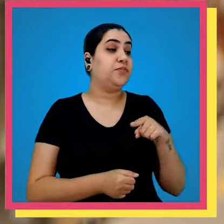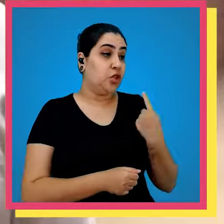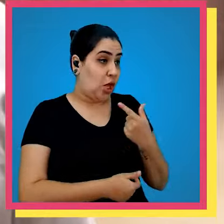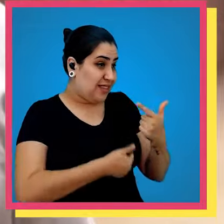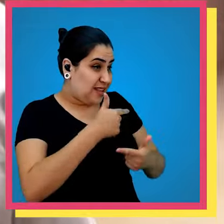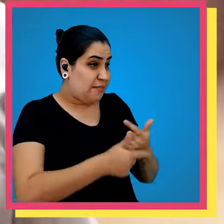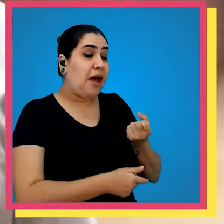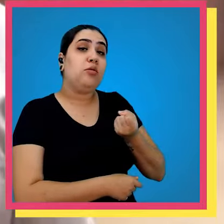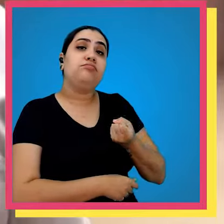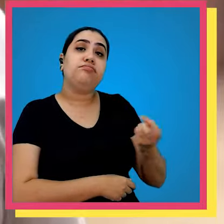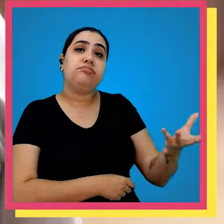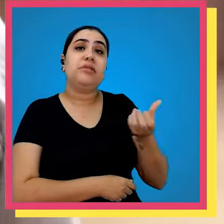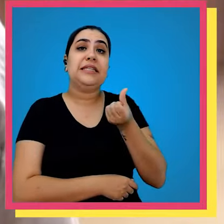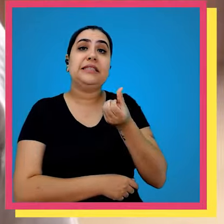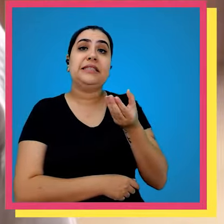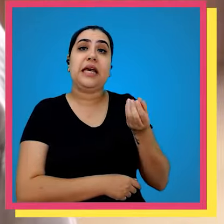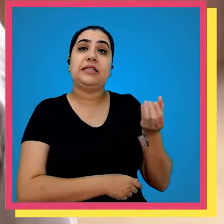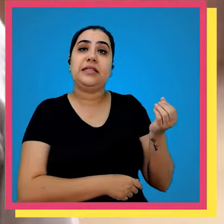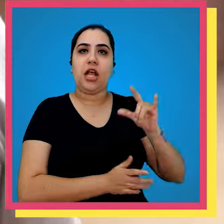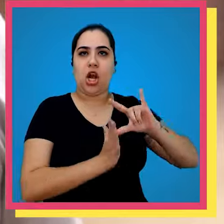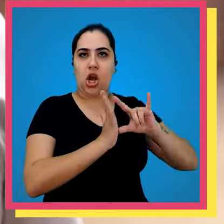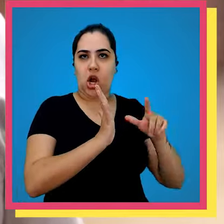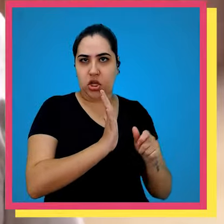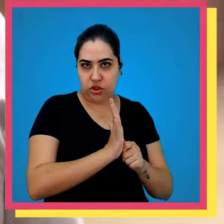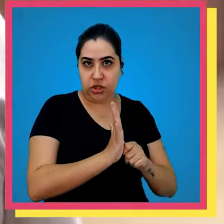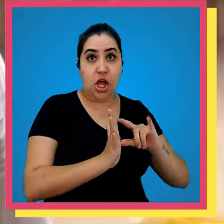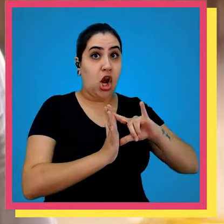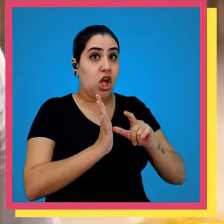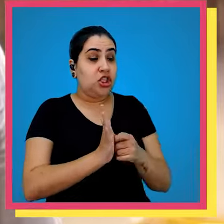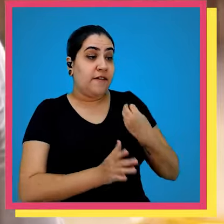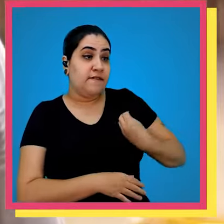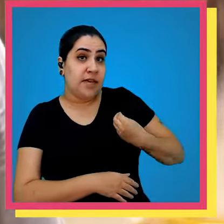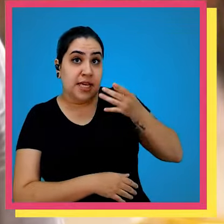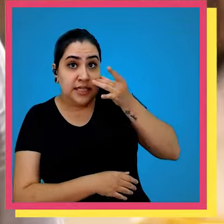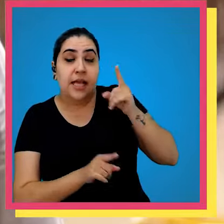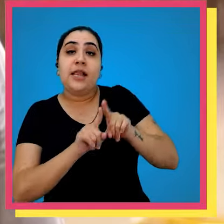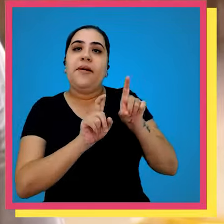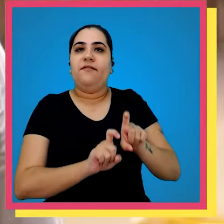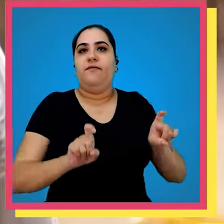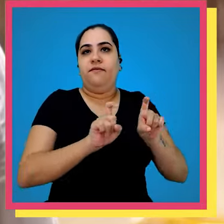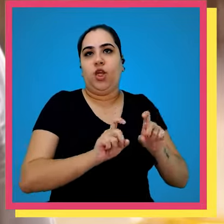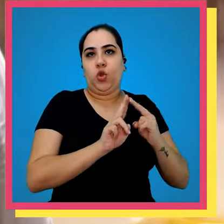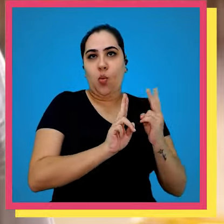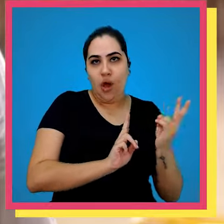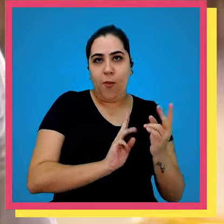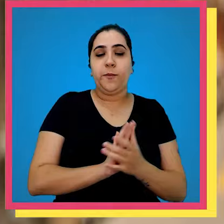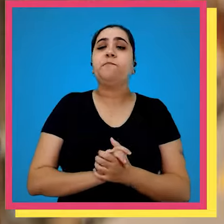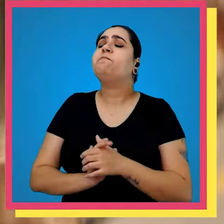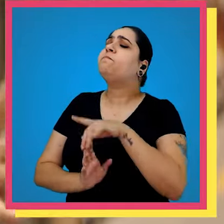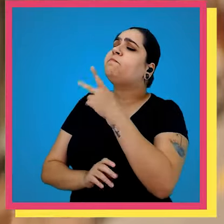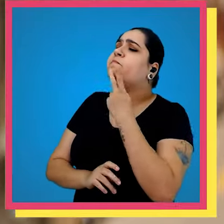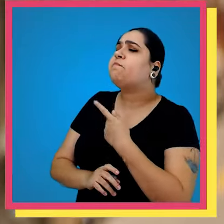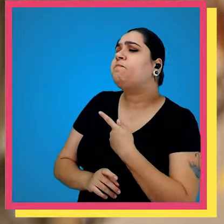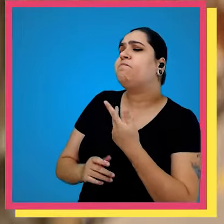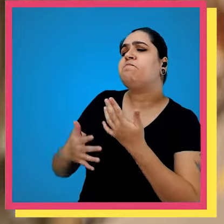bem nós hoje trabalhamos com cerca de 600 lojas lojas físicas e Lojas Virtuais você consegue me